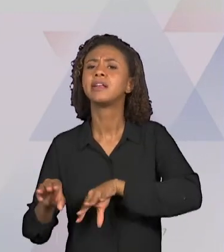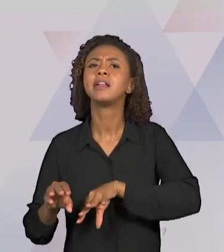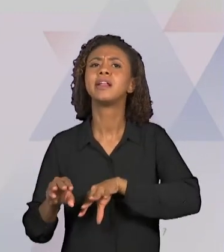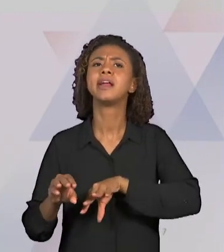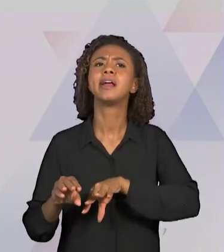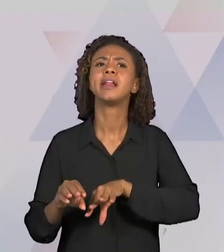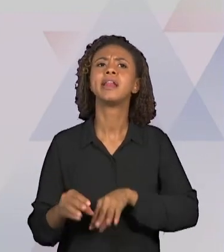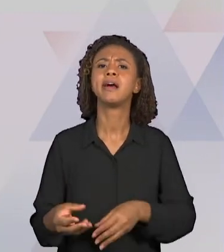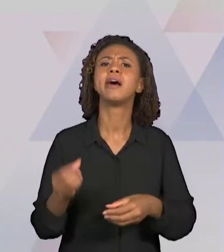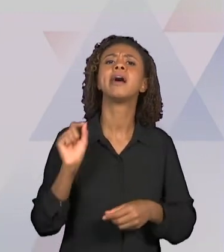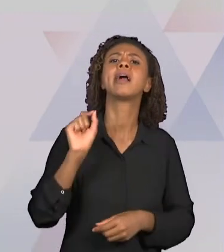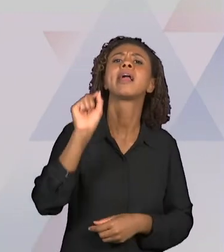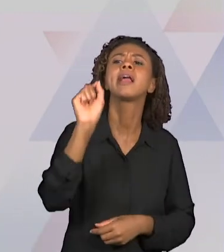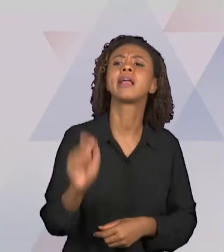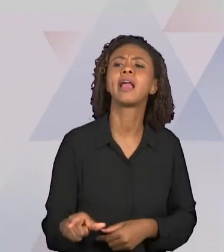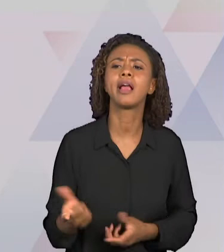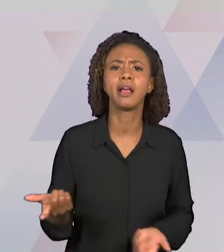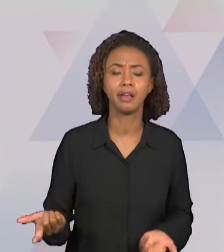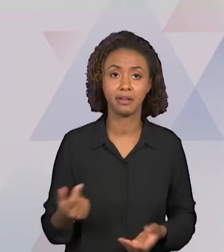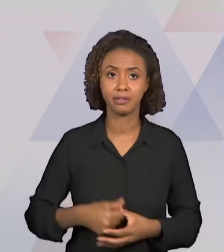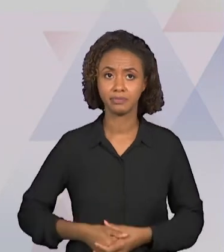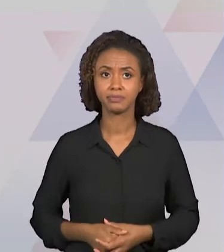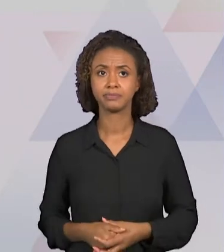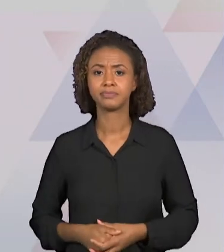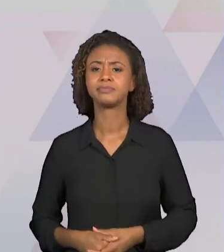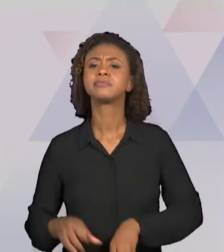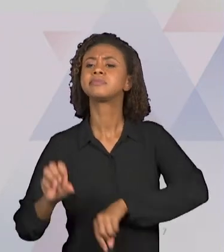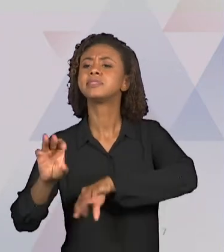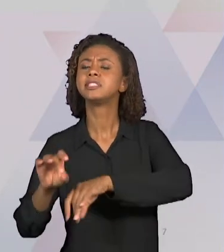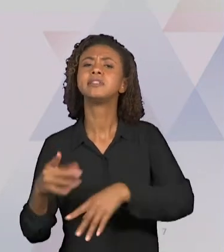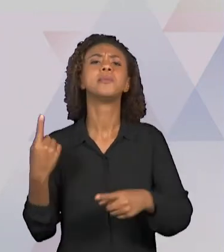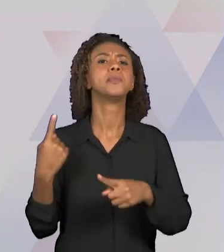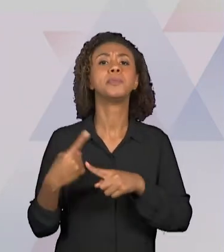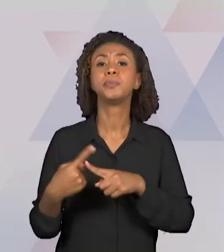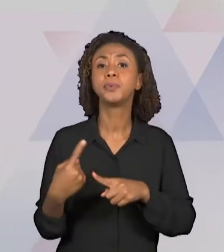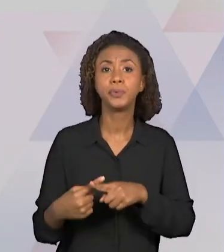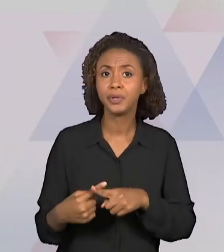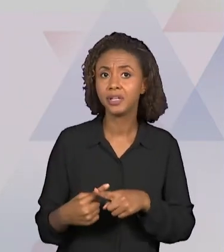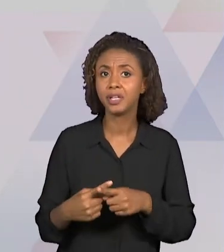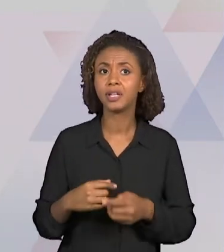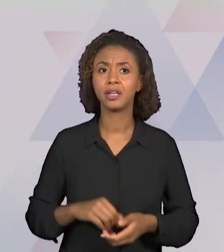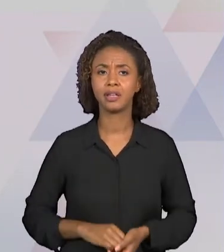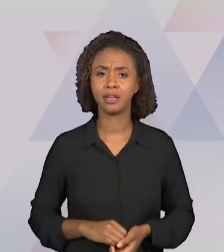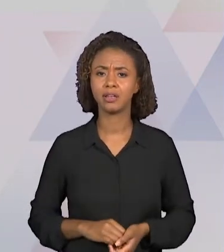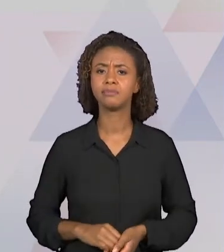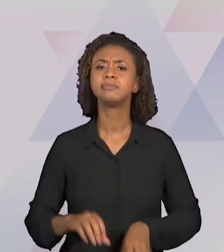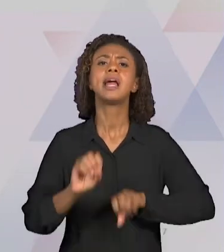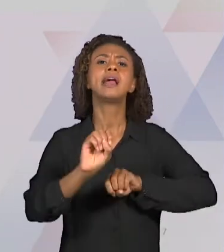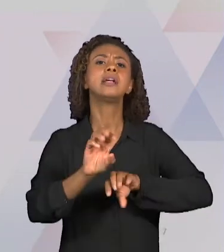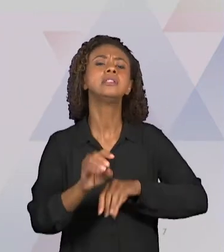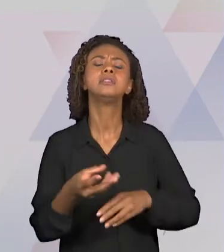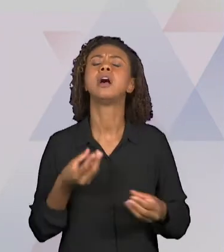ENSINA? E O "COMO" SE ENSINA? SEM DEIXAR DE LADO